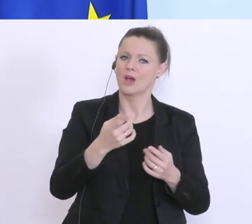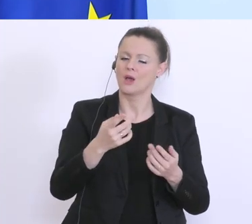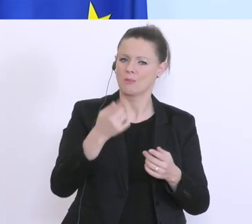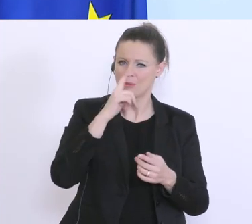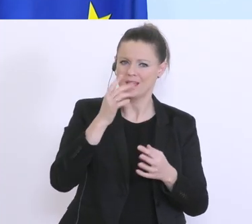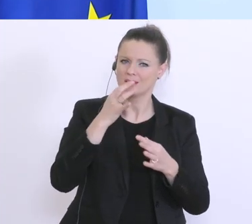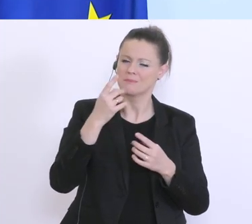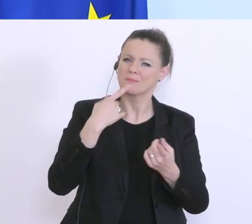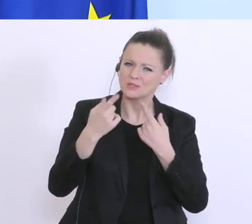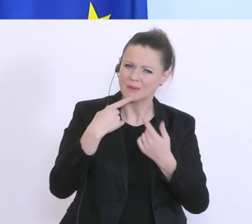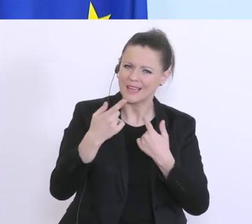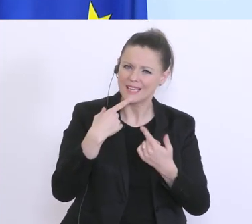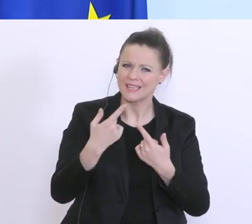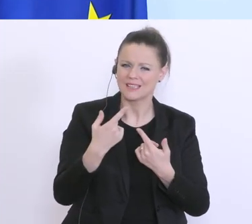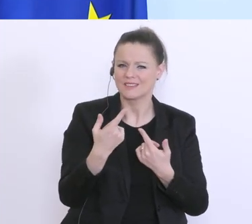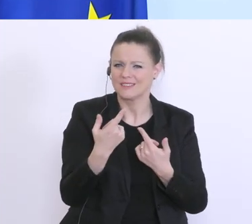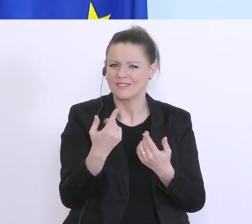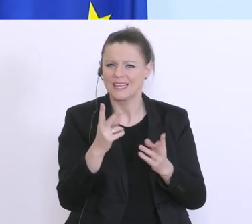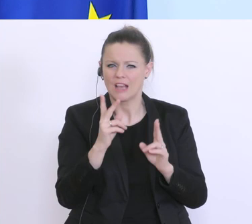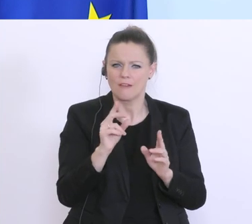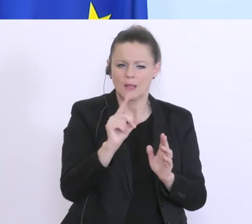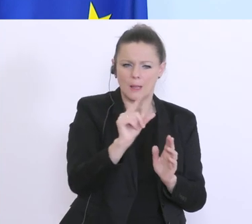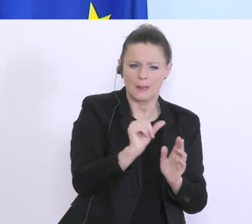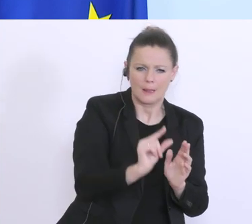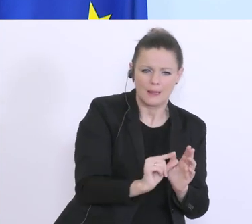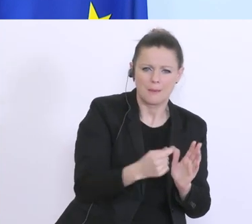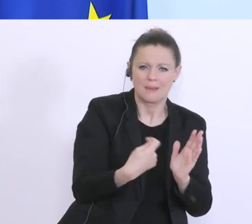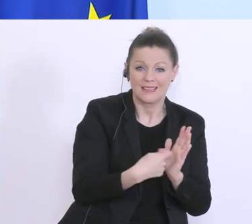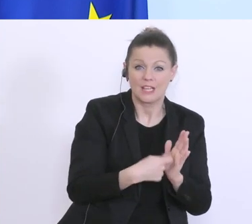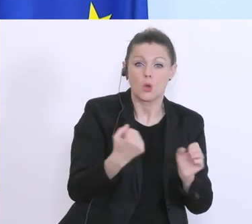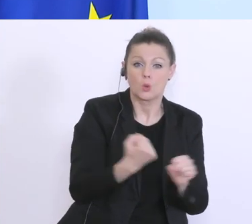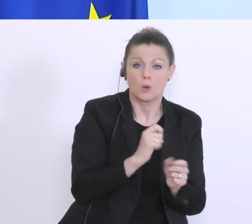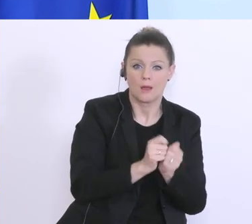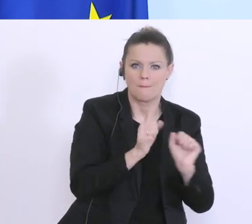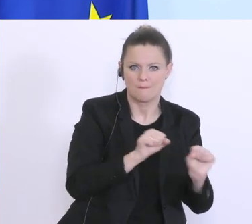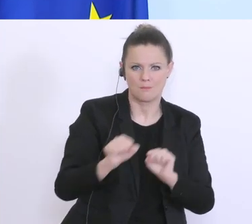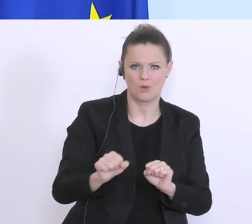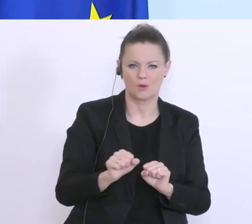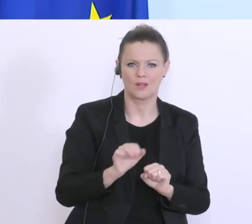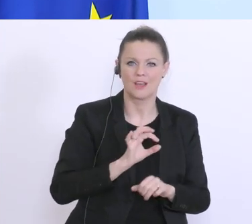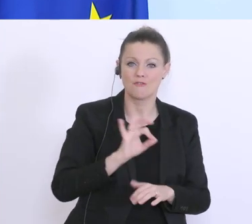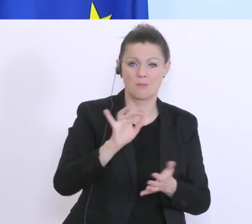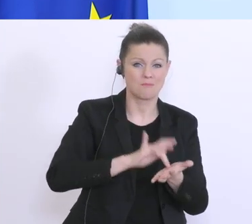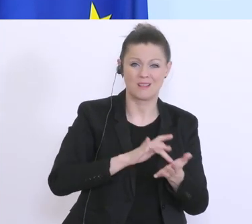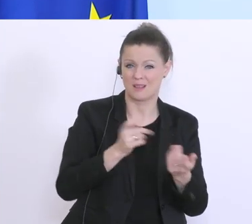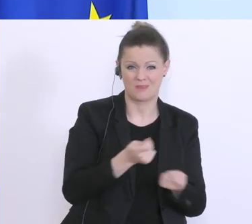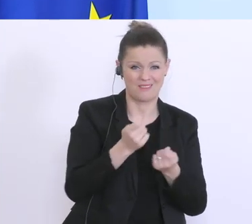gibt eine sogenannte De-minimis-Regel, wo es für ganz kleine Beträge möglich ist, das hilft aber vielen mittleren Unternehmen momentan nicht, deswegen schauen wir aber trotzdem,